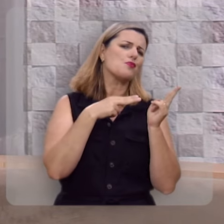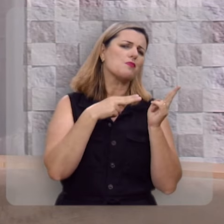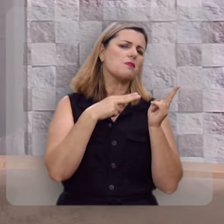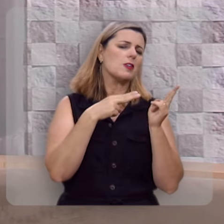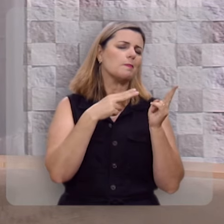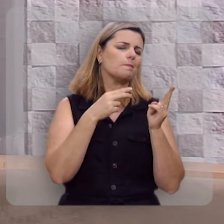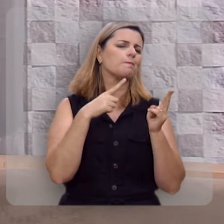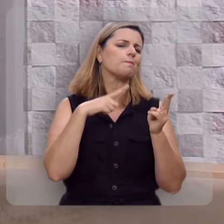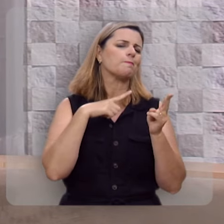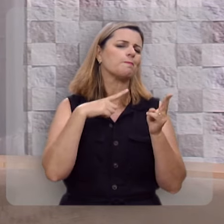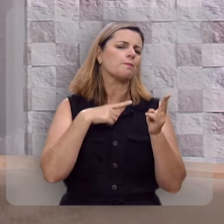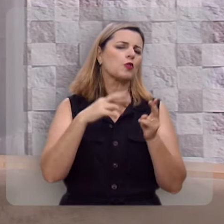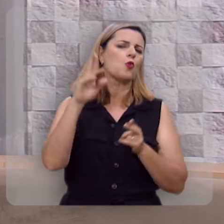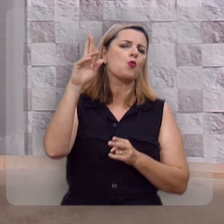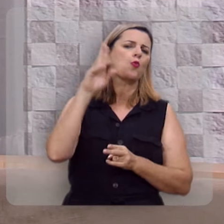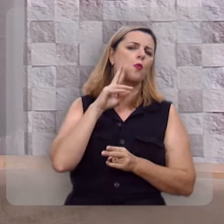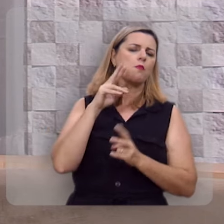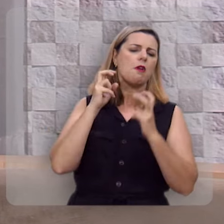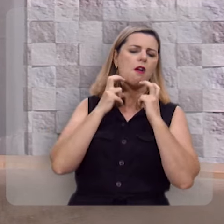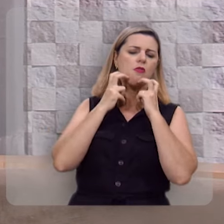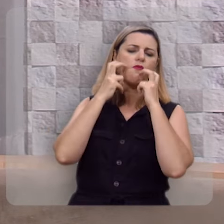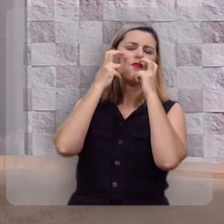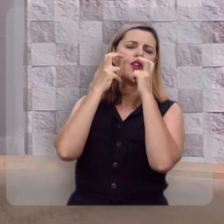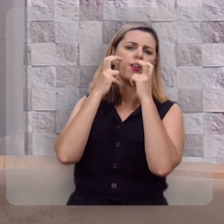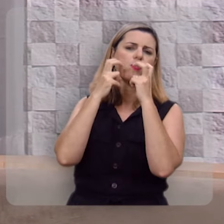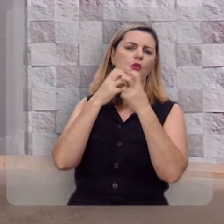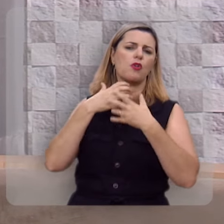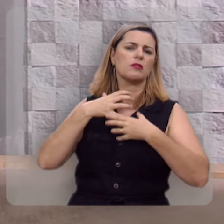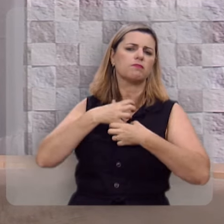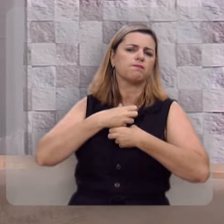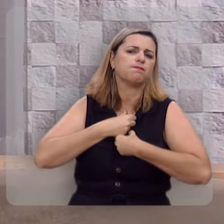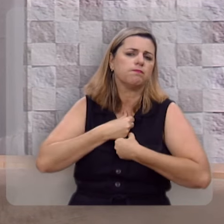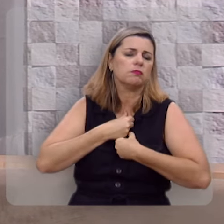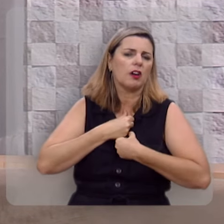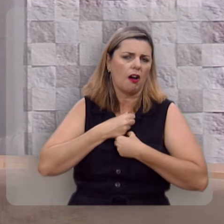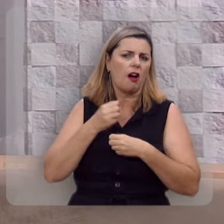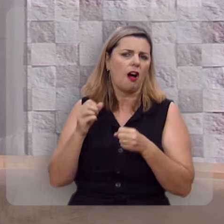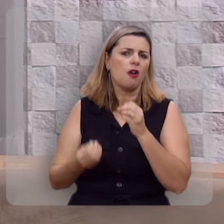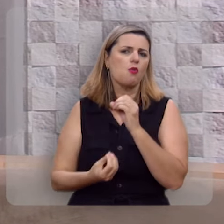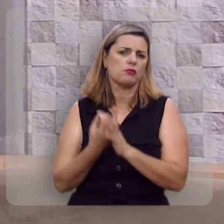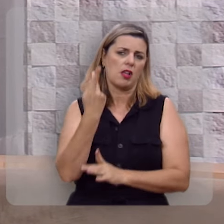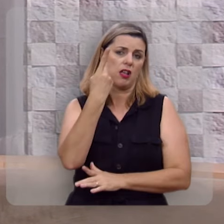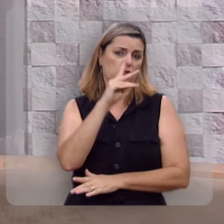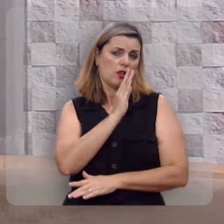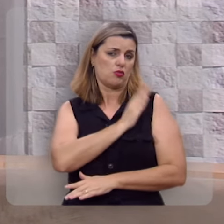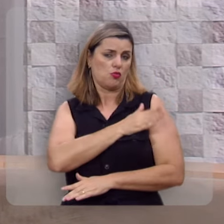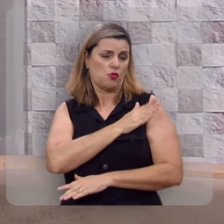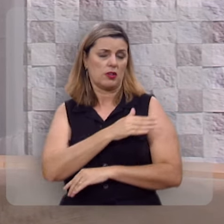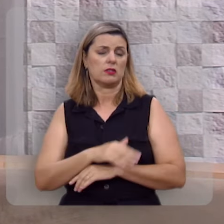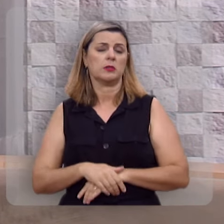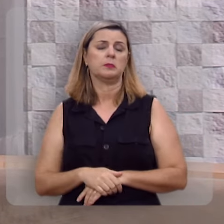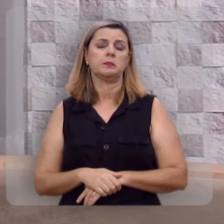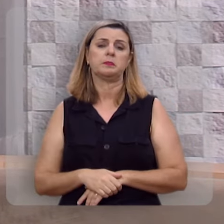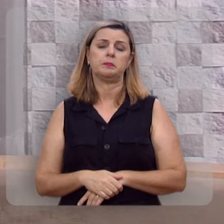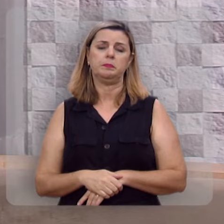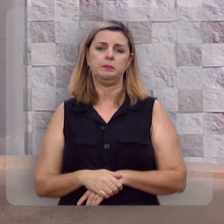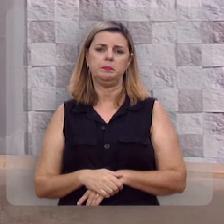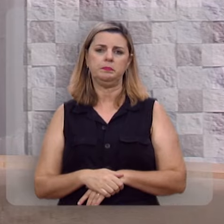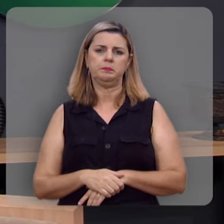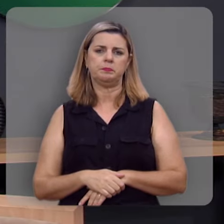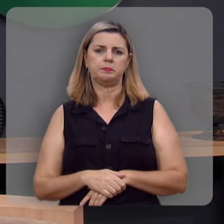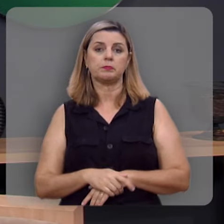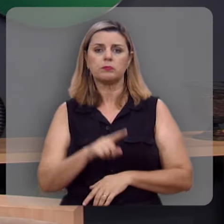a dor, a culpa, a vergonha, a angústia tomará conta da sua vida.